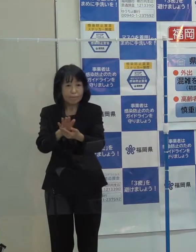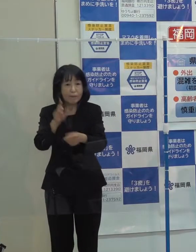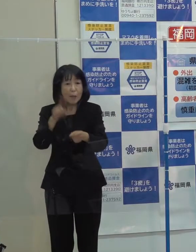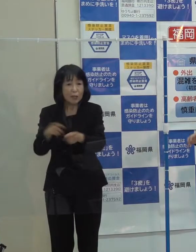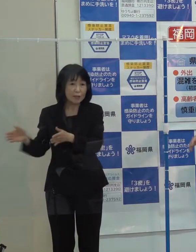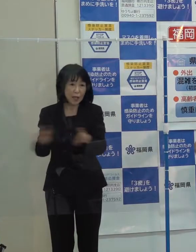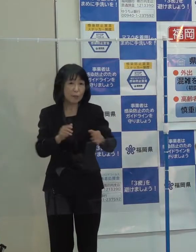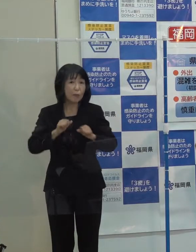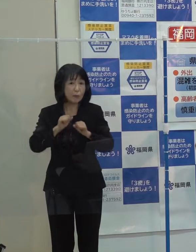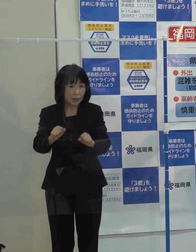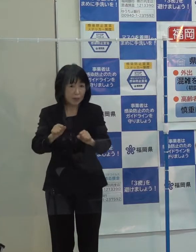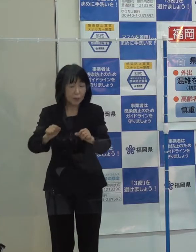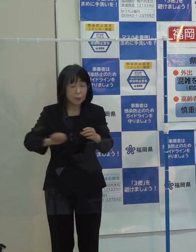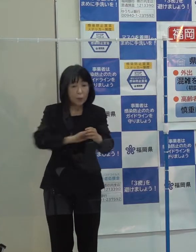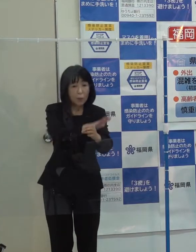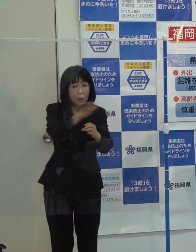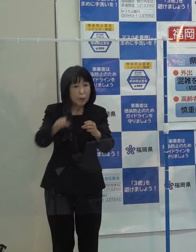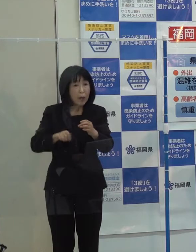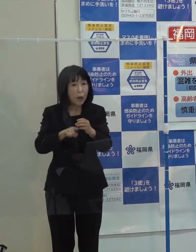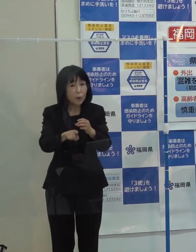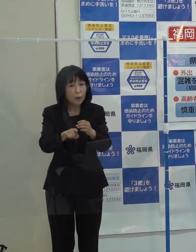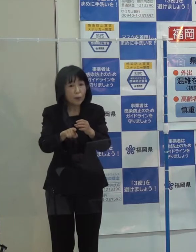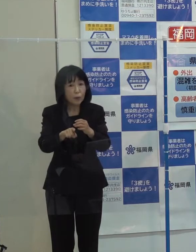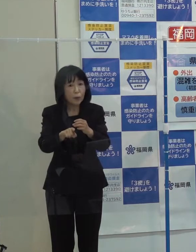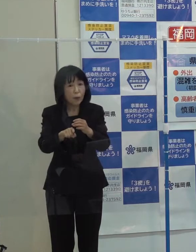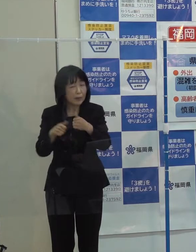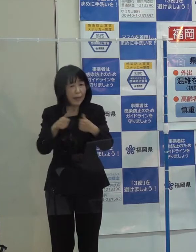コロナとの闘いはこれからも続きます